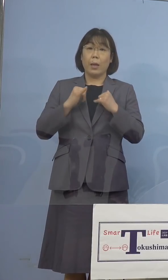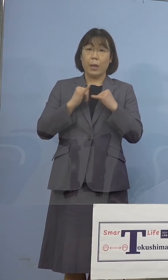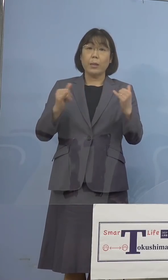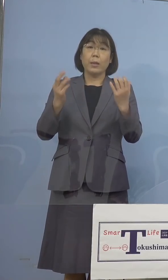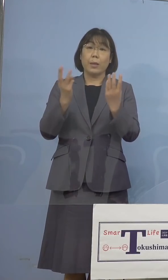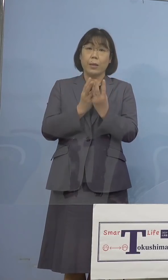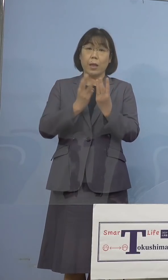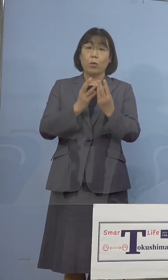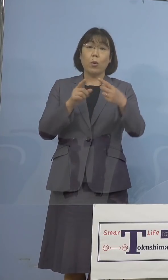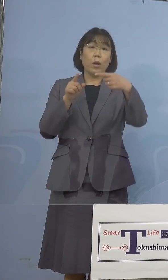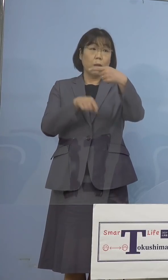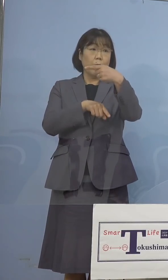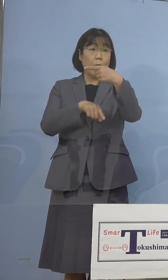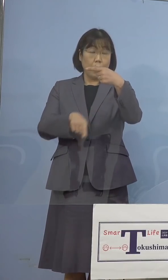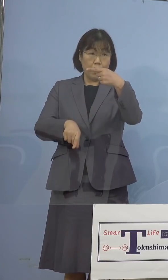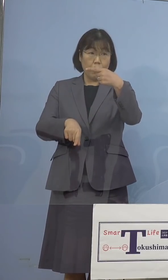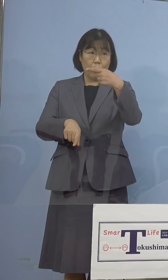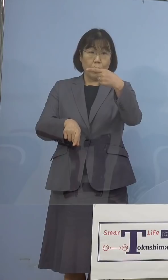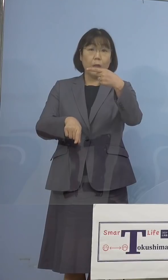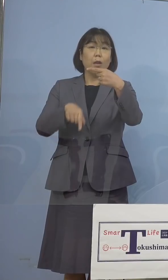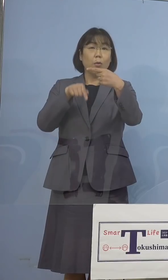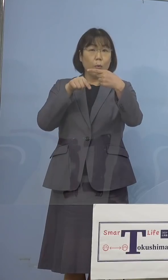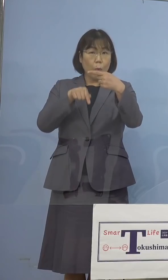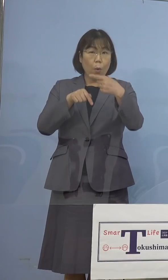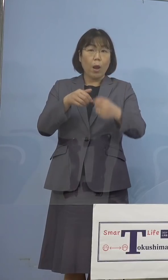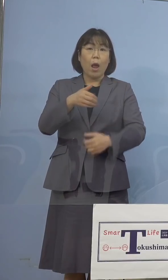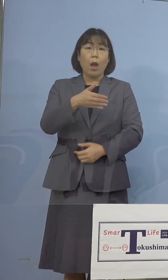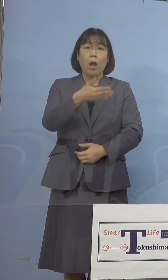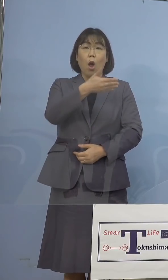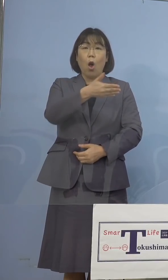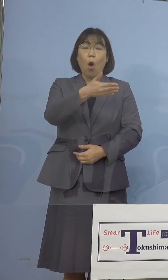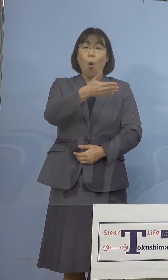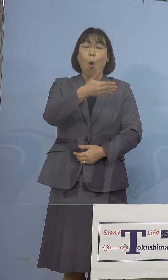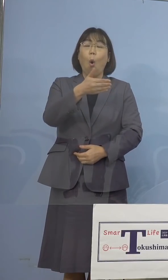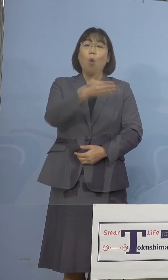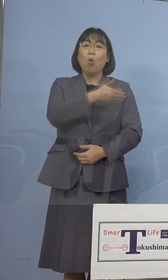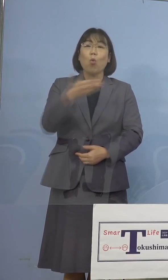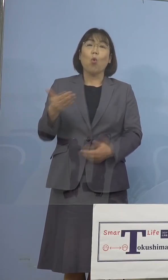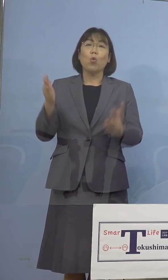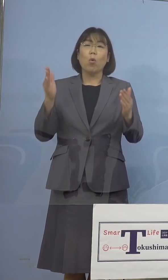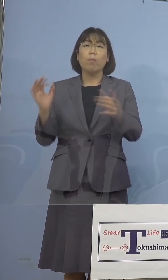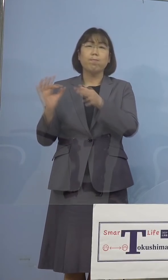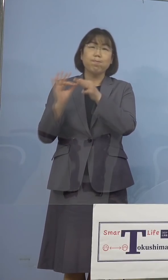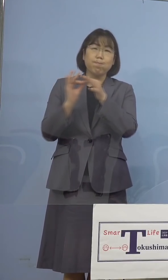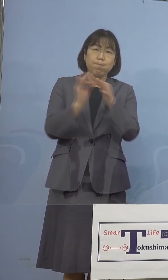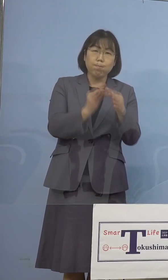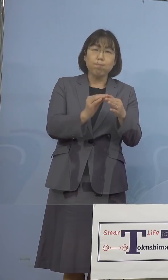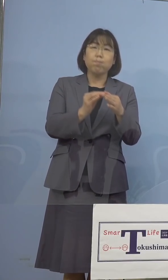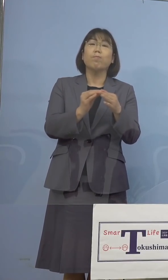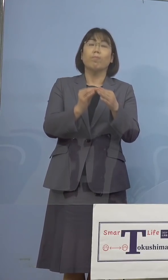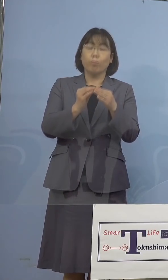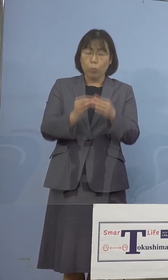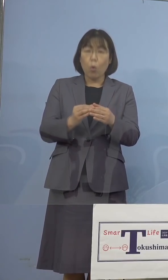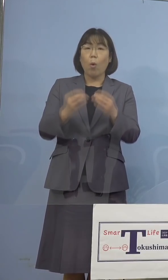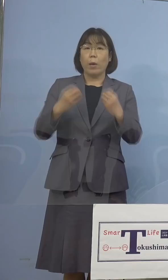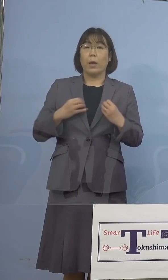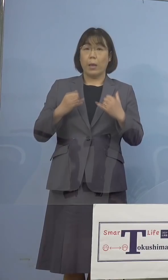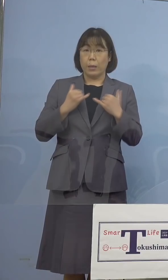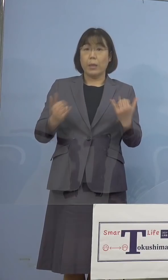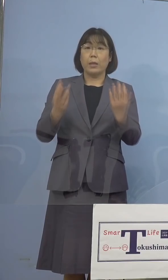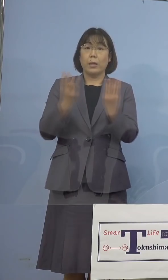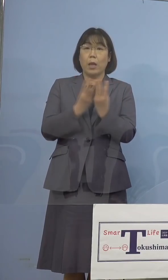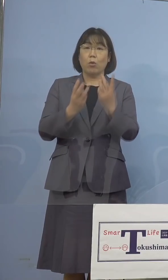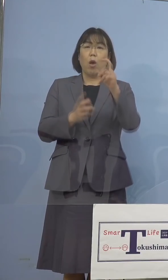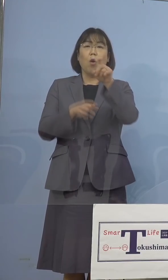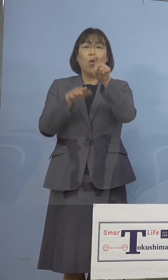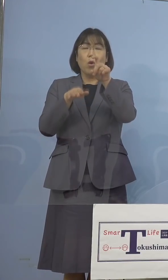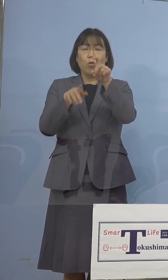1名となり、これで9日連続で新規感染者数が 一桁台となったところであります